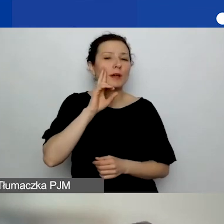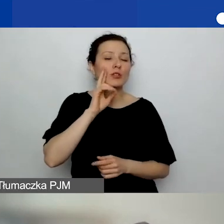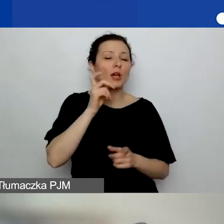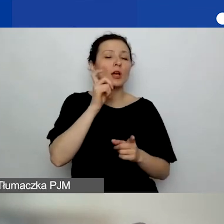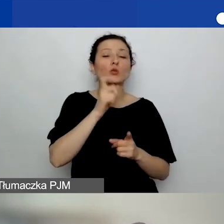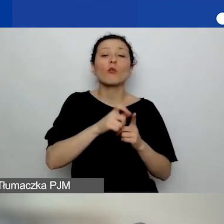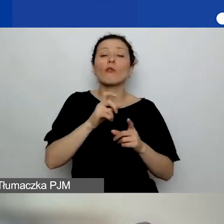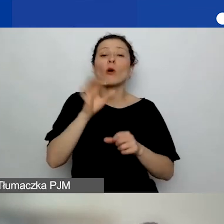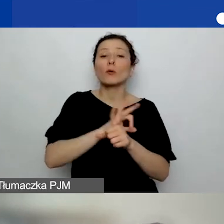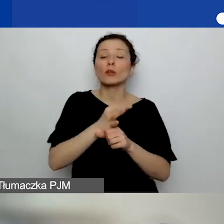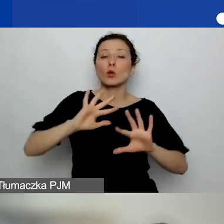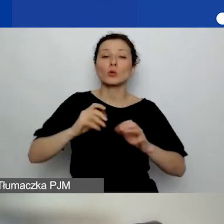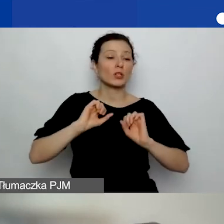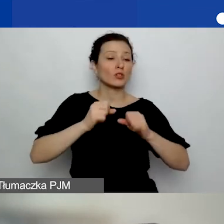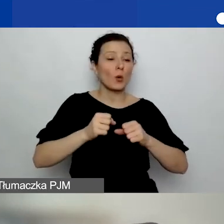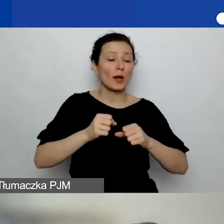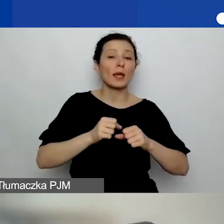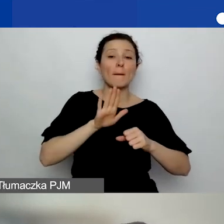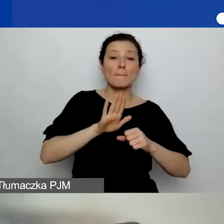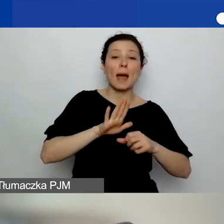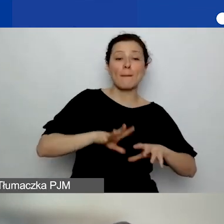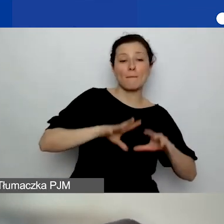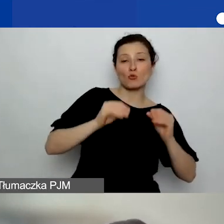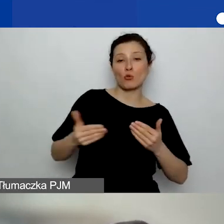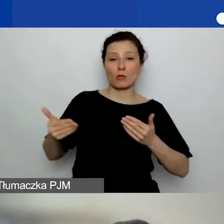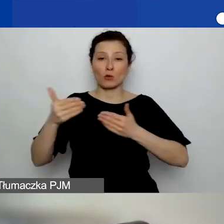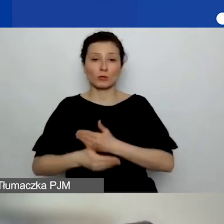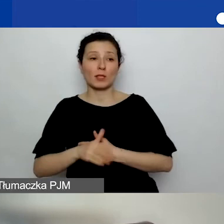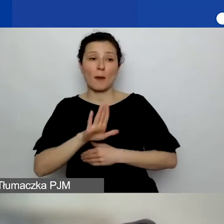które ma swój początek i koniec, które ma swój jakiś budżet.